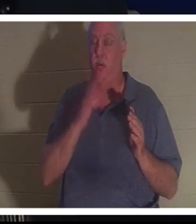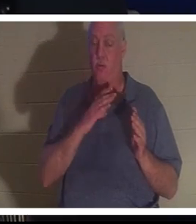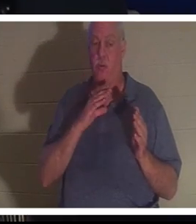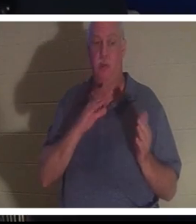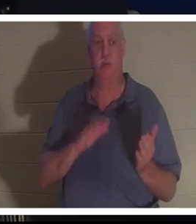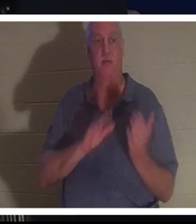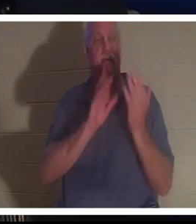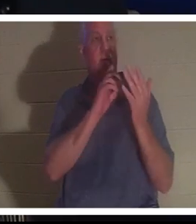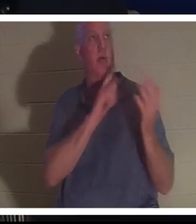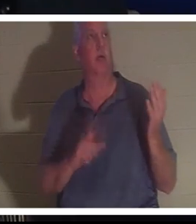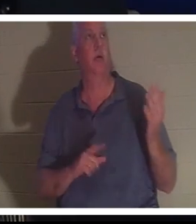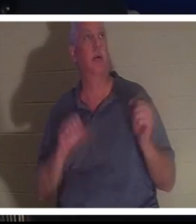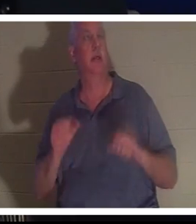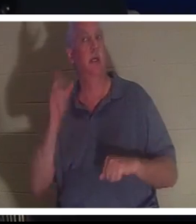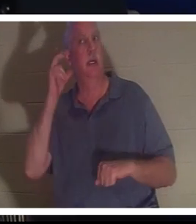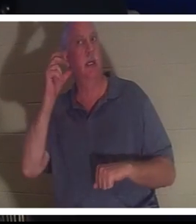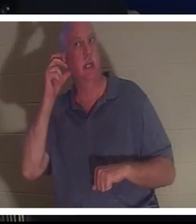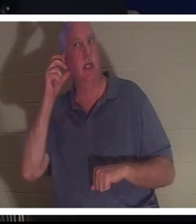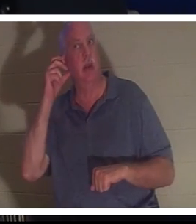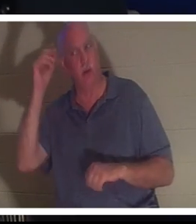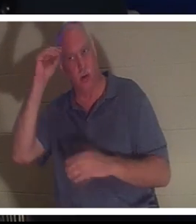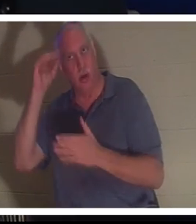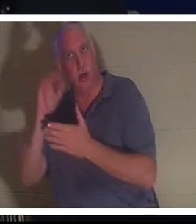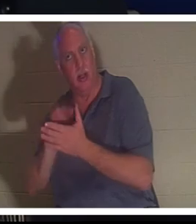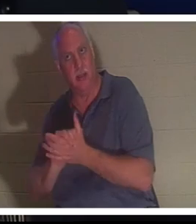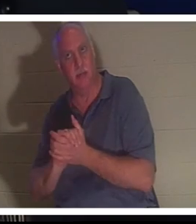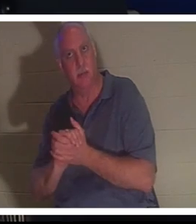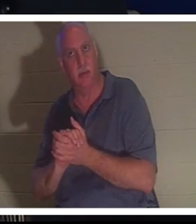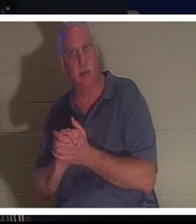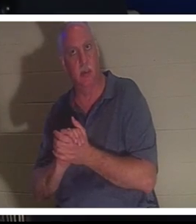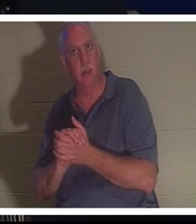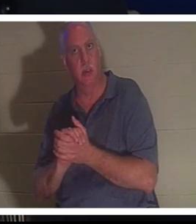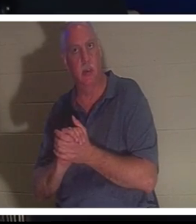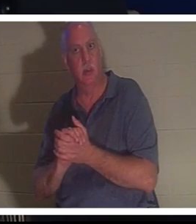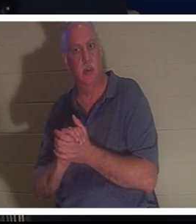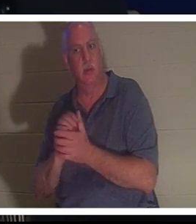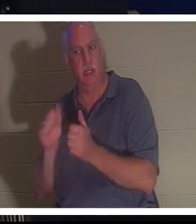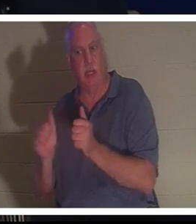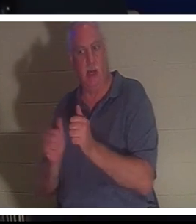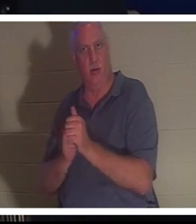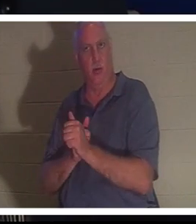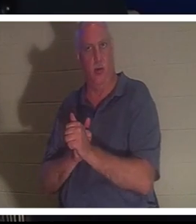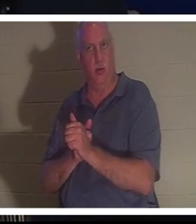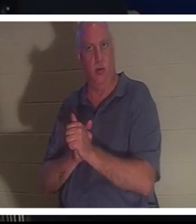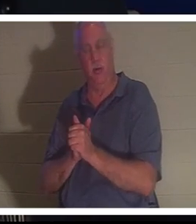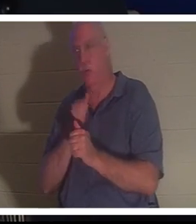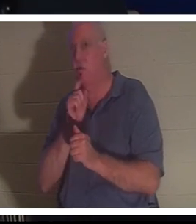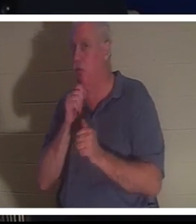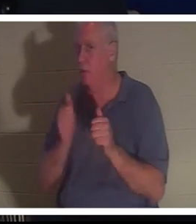彼女の後ろから夫のバーラの声が聞こえた。彼が彼女の後ろにいなかったことはご存知でしょうが、彼女は